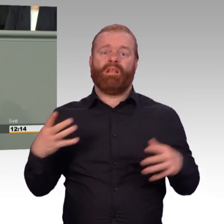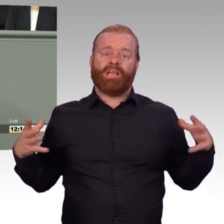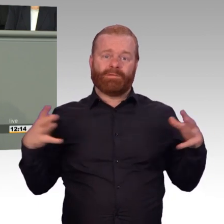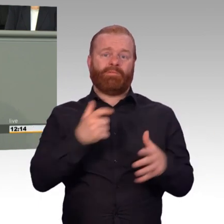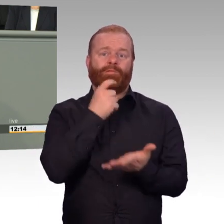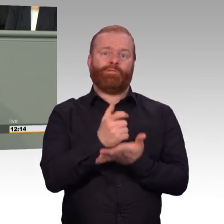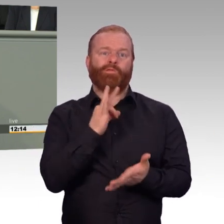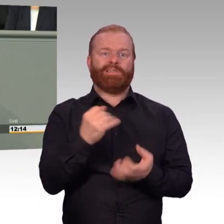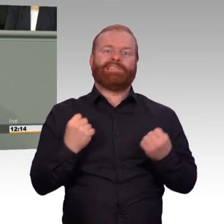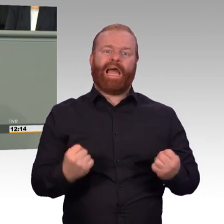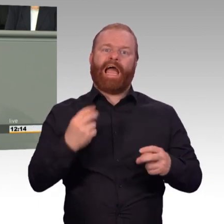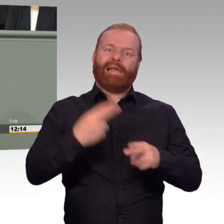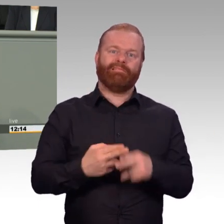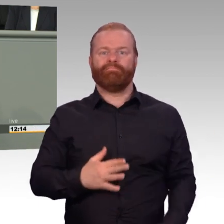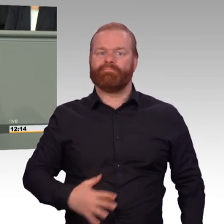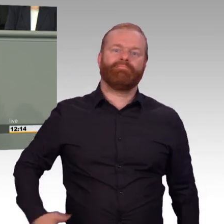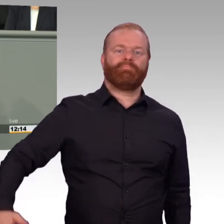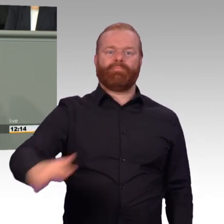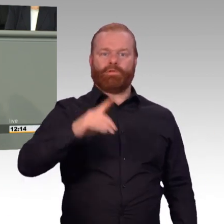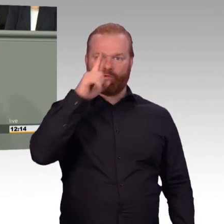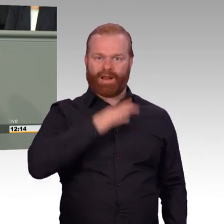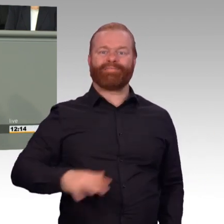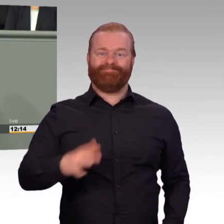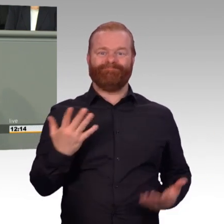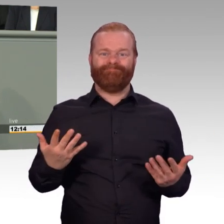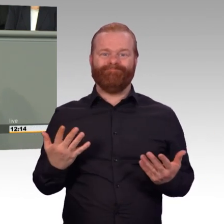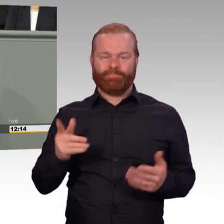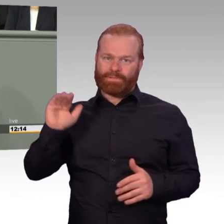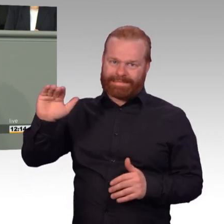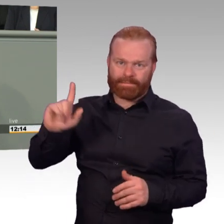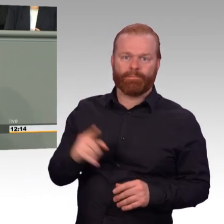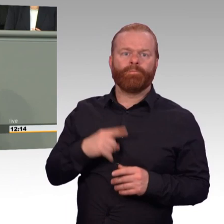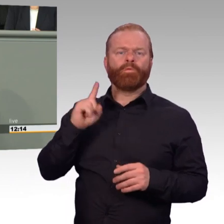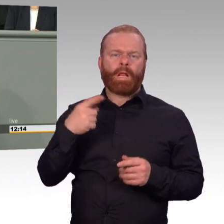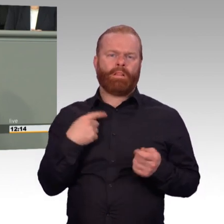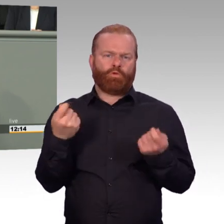Es gibt da also durchaus noch viel zu diskutieren. Wir sind im Gespräch unter den Kolleginnen